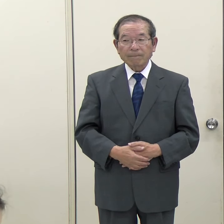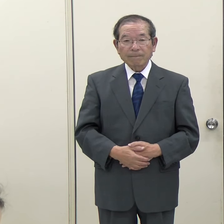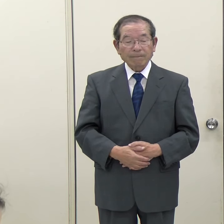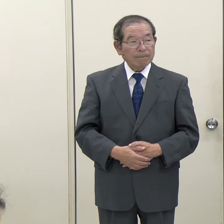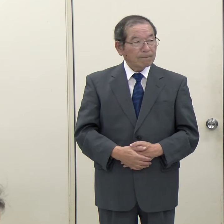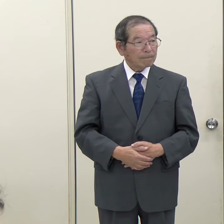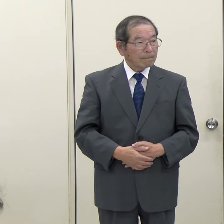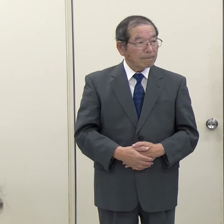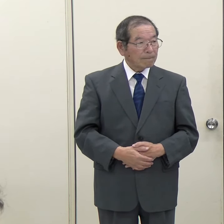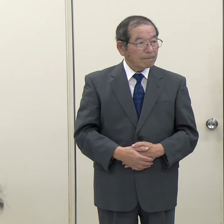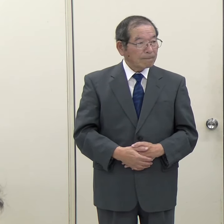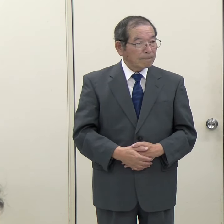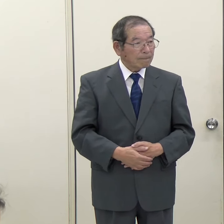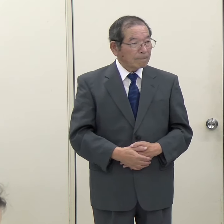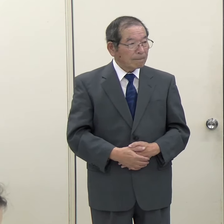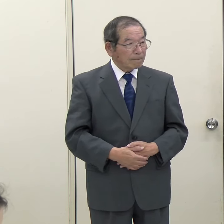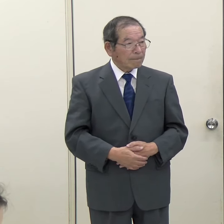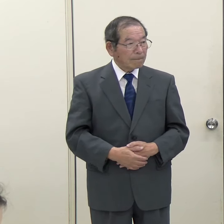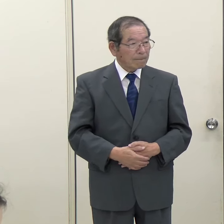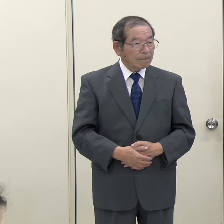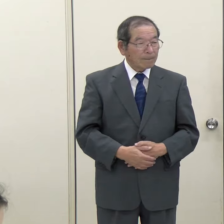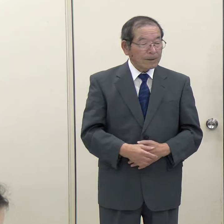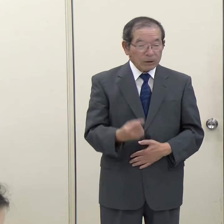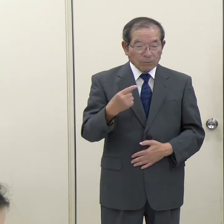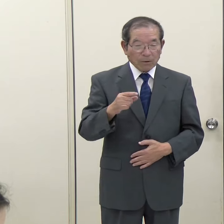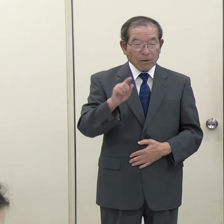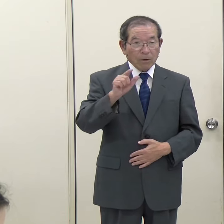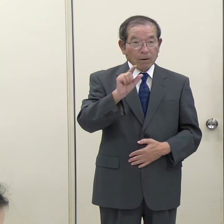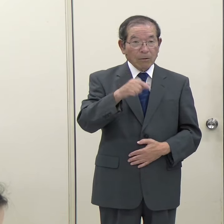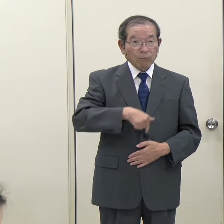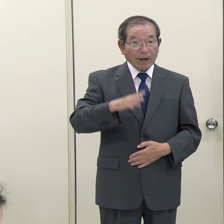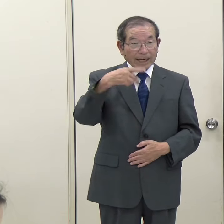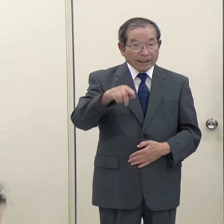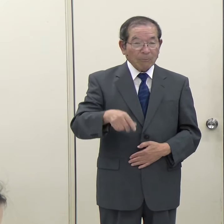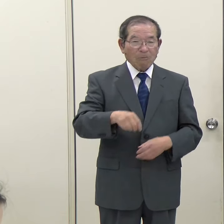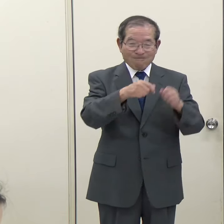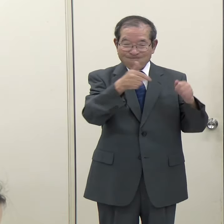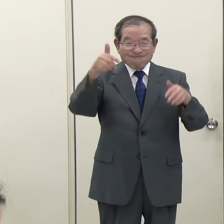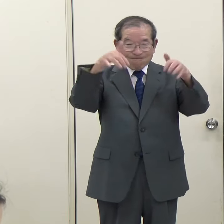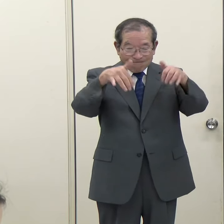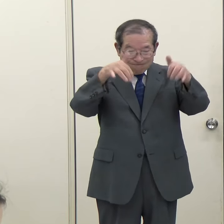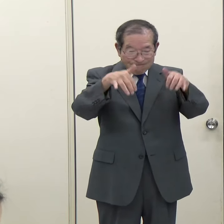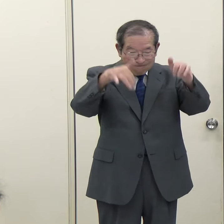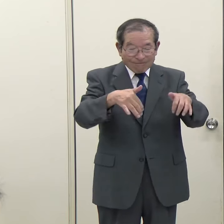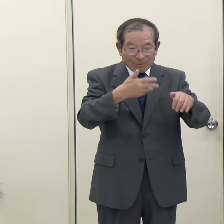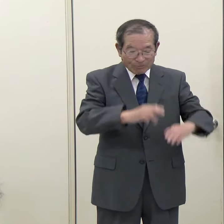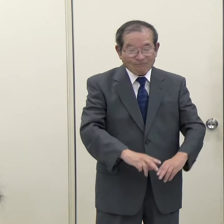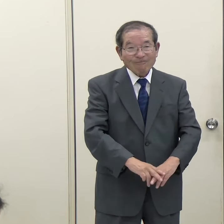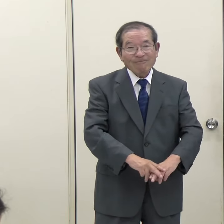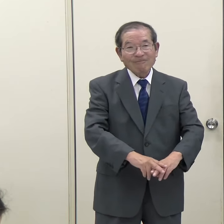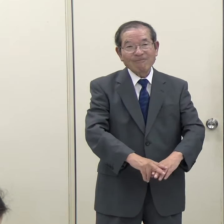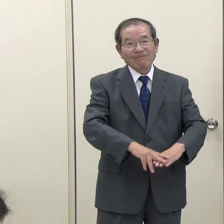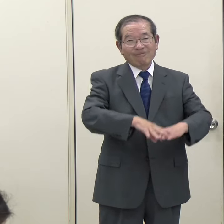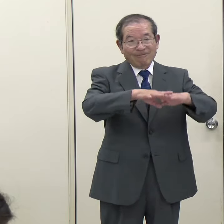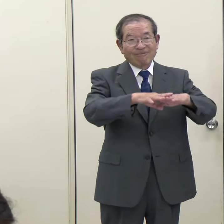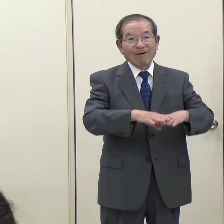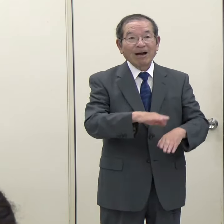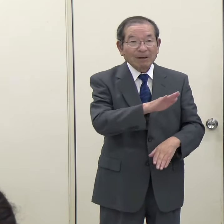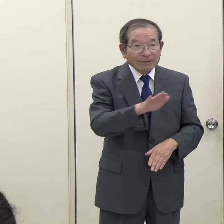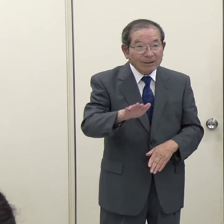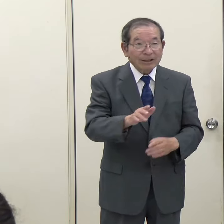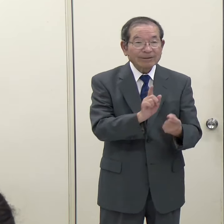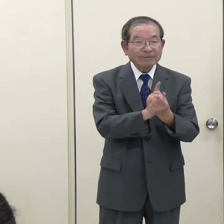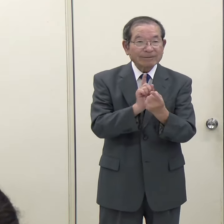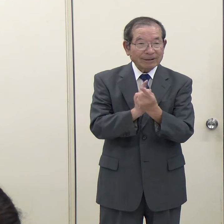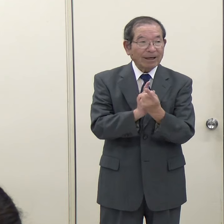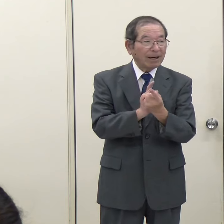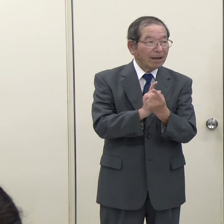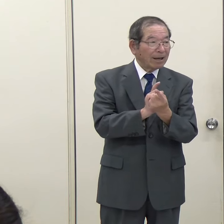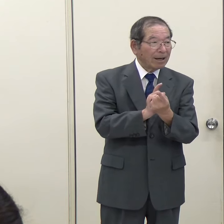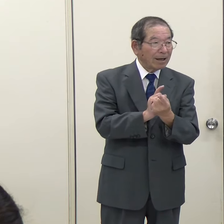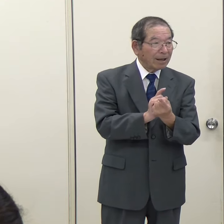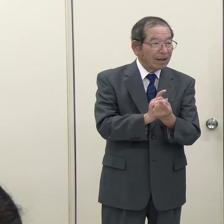（ＴＮＣ）昨日も県内で大雨が降って、一部地域で浸水したりなどがあったと思いますが、それについてコメントをお願いします。